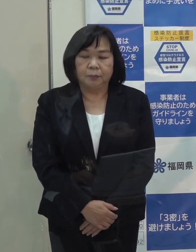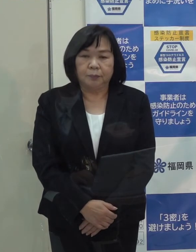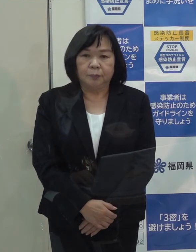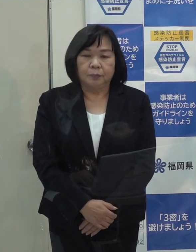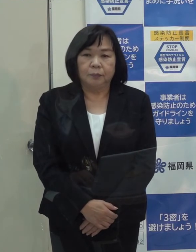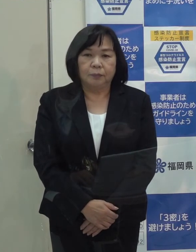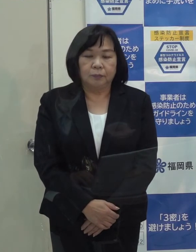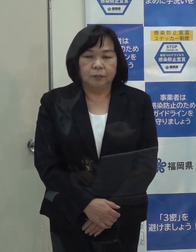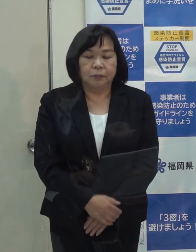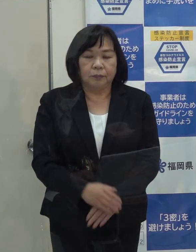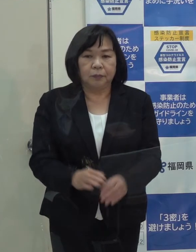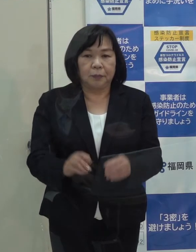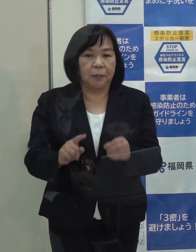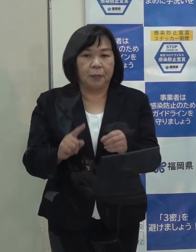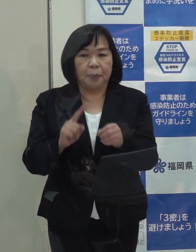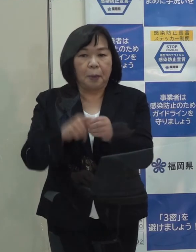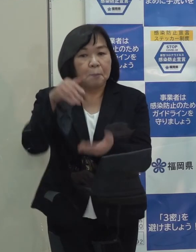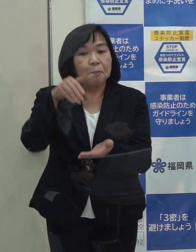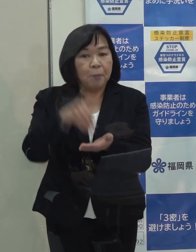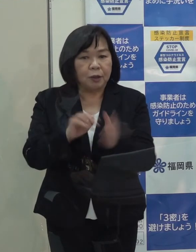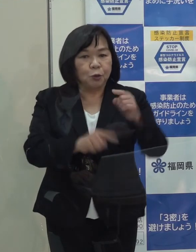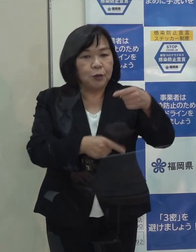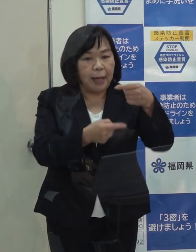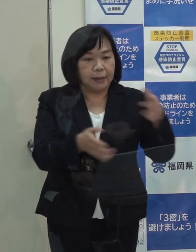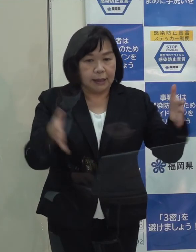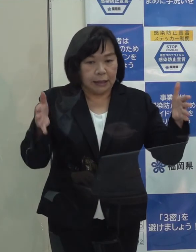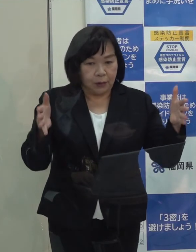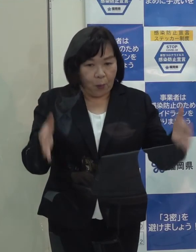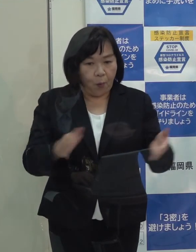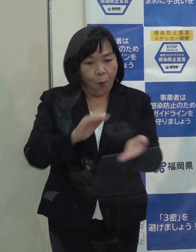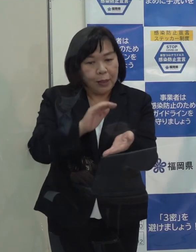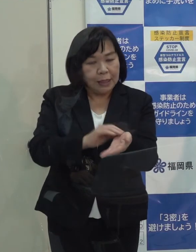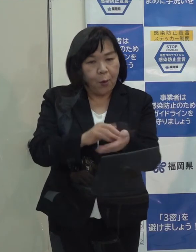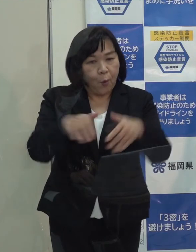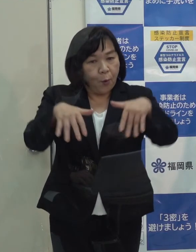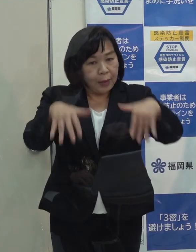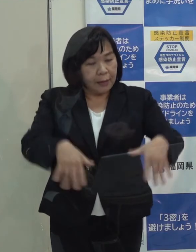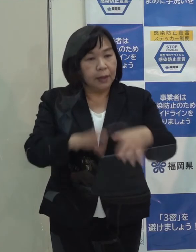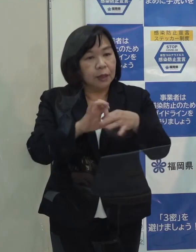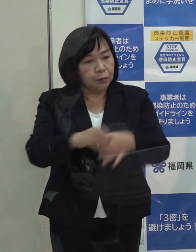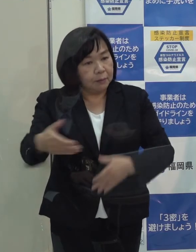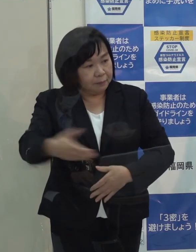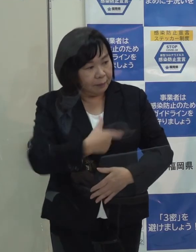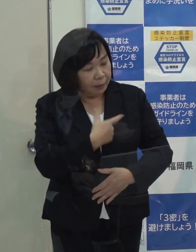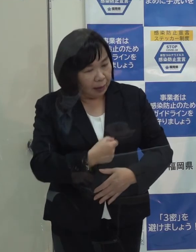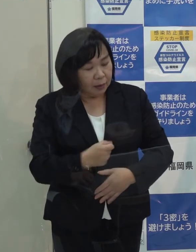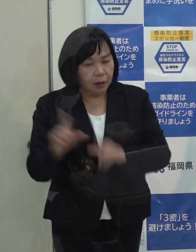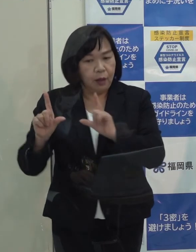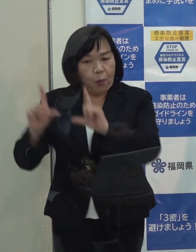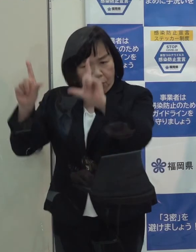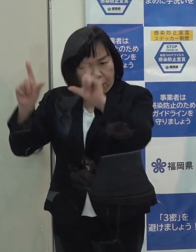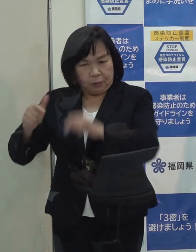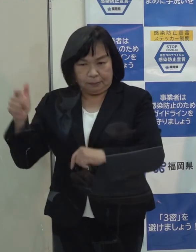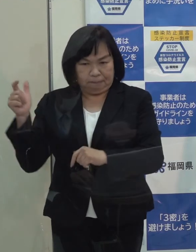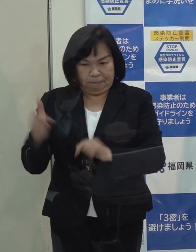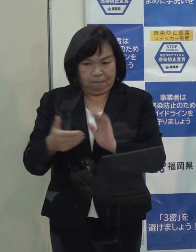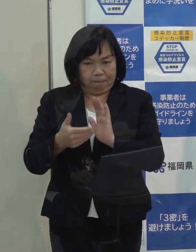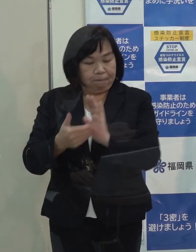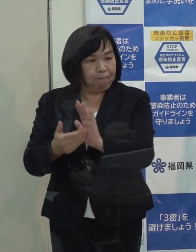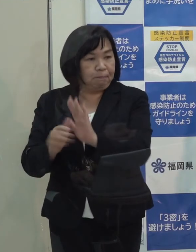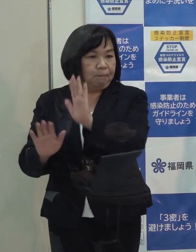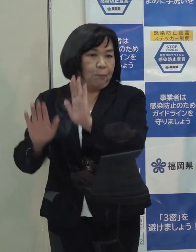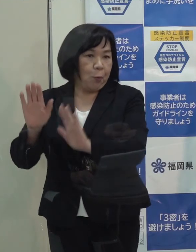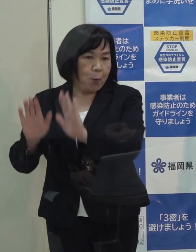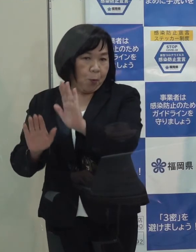（記者）年末年始の医療体制についてのお伺いですが 東京都などでも随分強化をされていますが